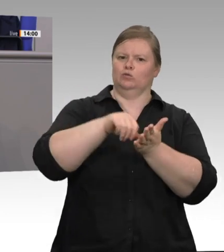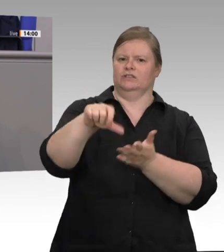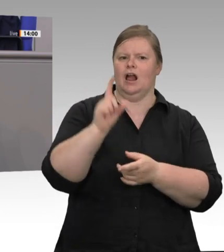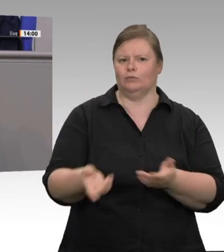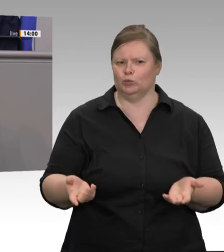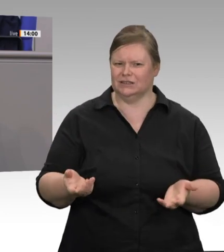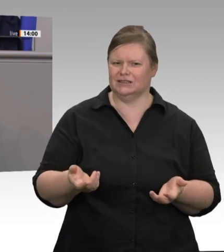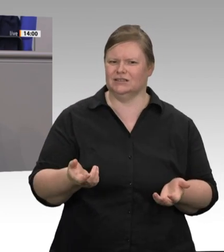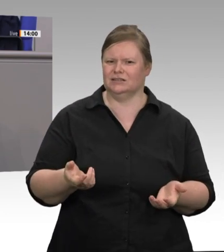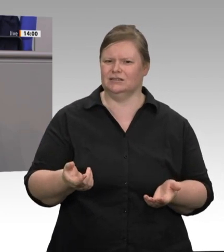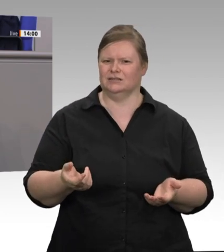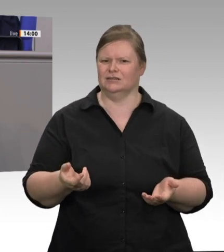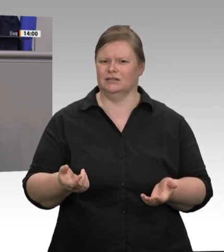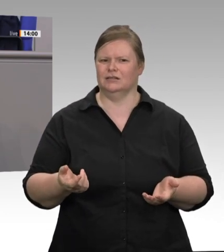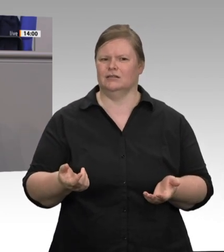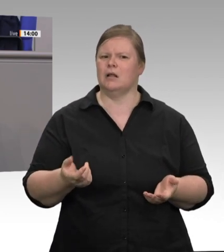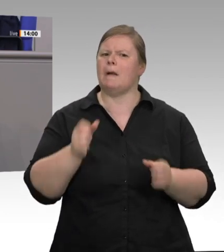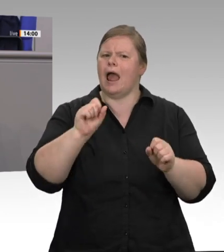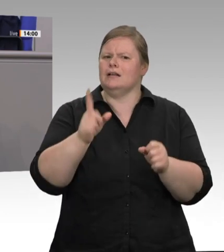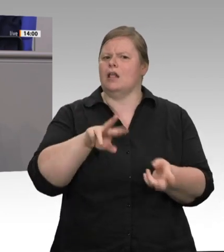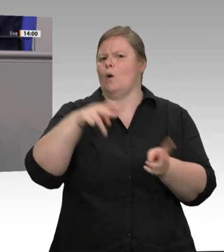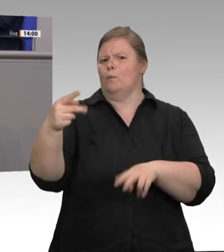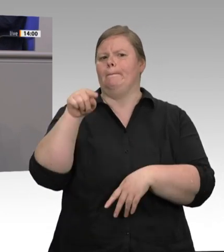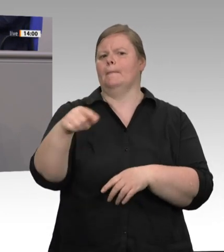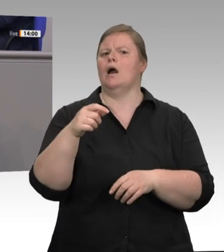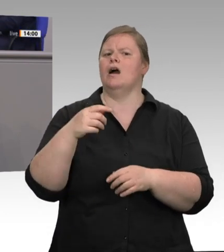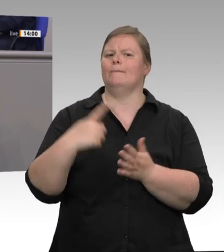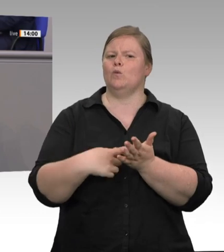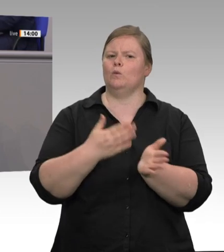sind, dann wird sich was ändern. Dann werden sie natürlich auch mutiger.